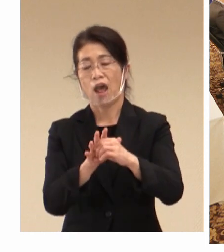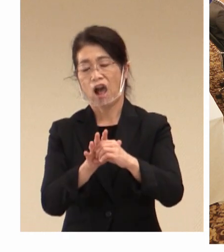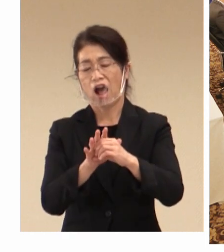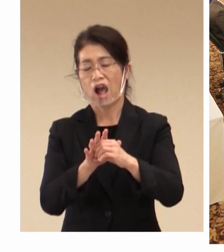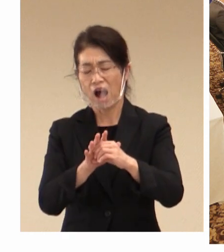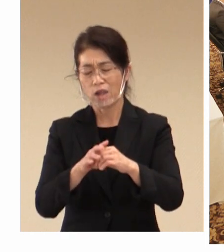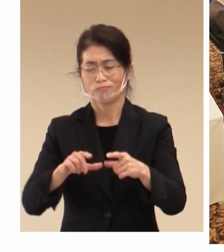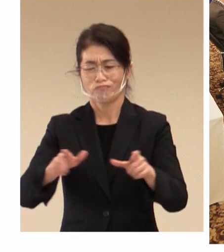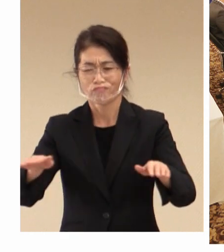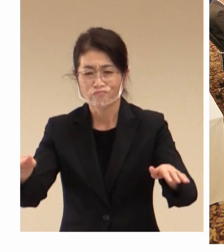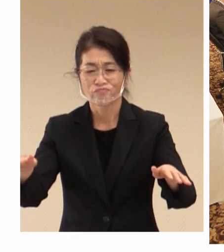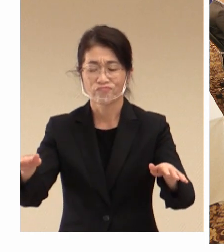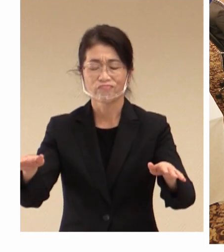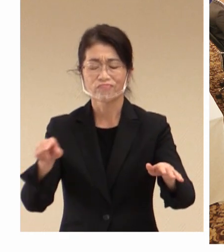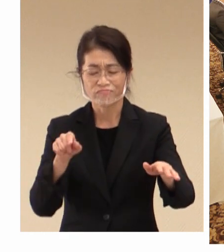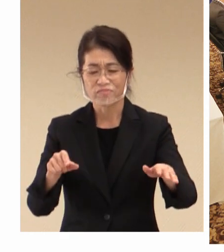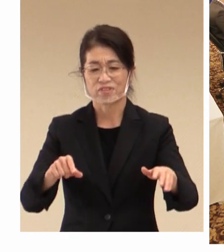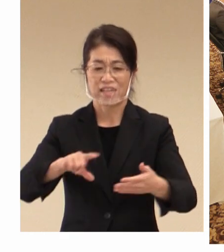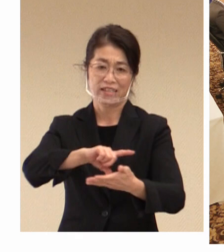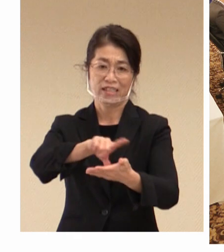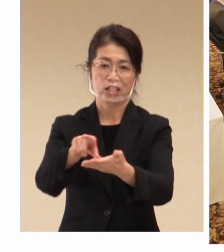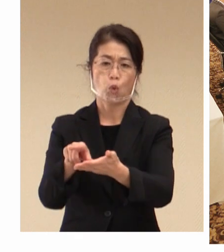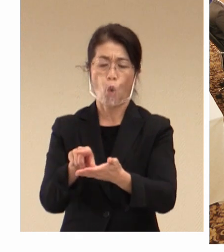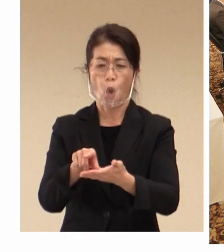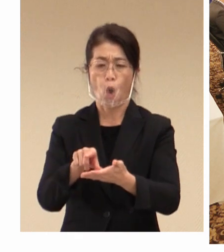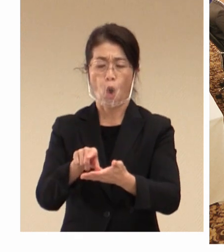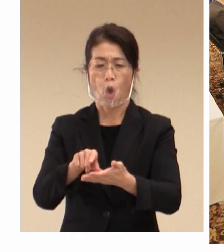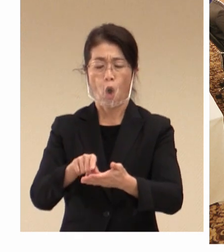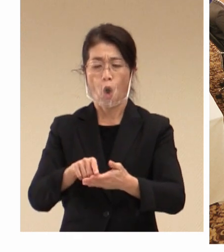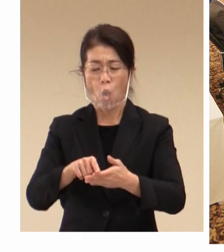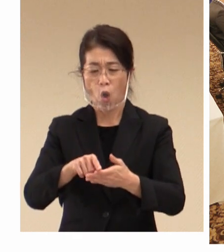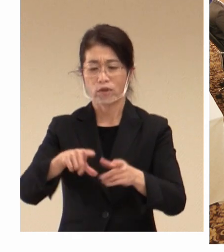地方都市は今大変 苦しい状況に